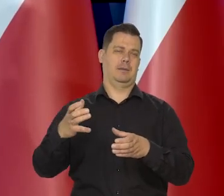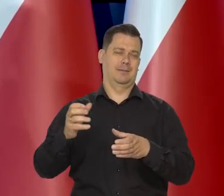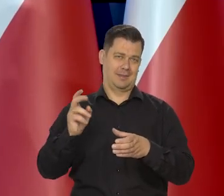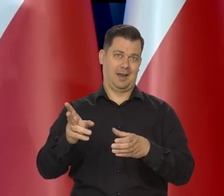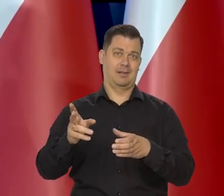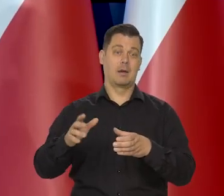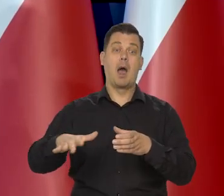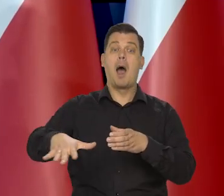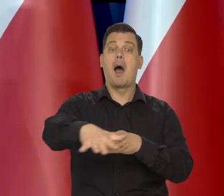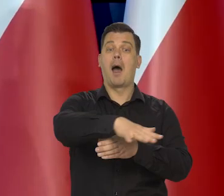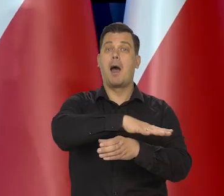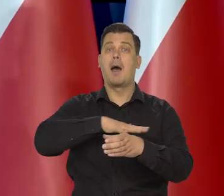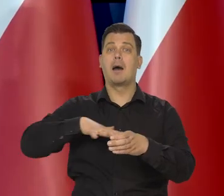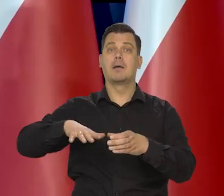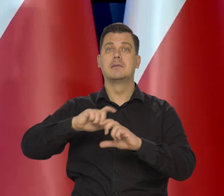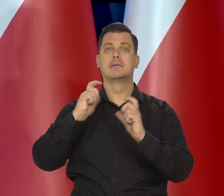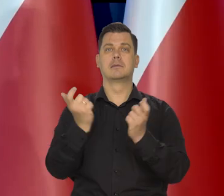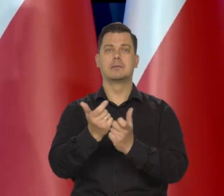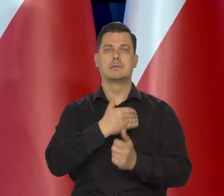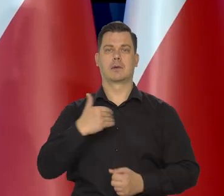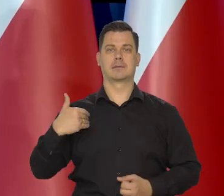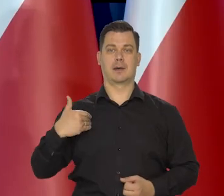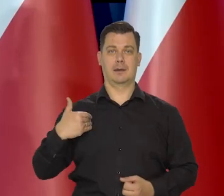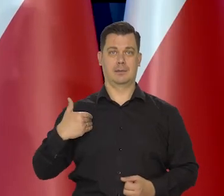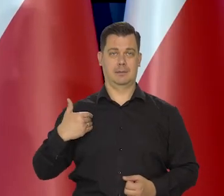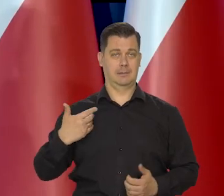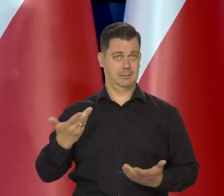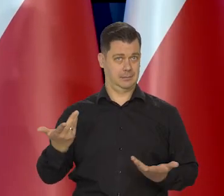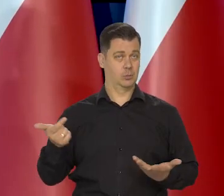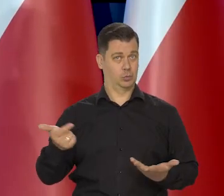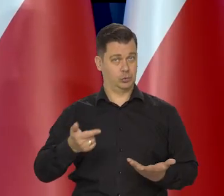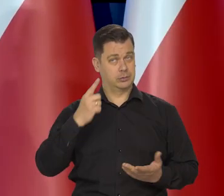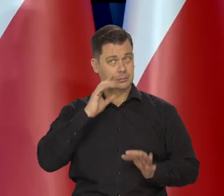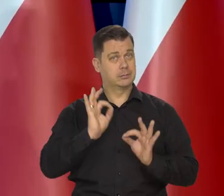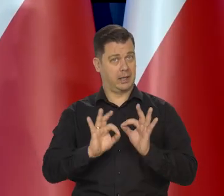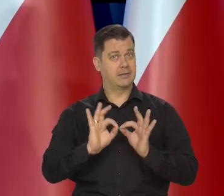ale proszę się tym nie kierować. Proszę się nie kierować interesem całej Polski,